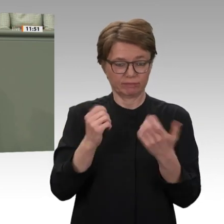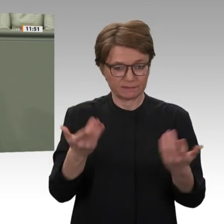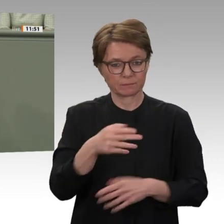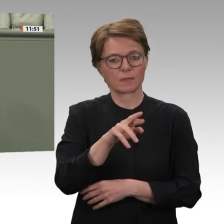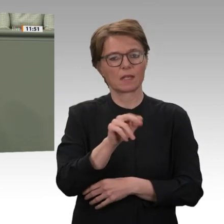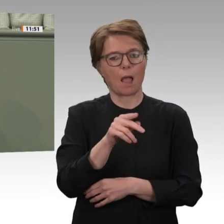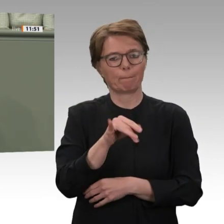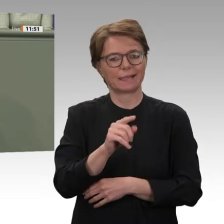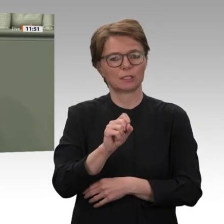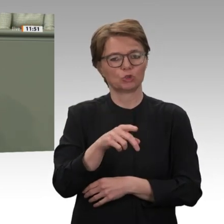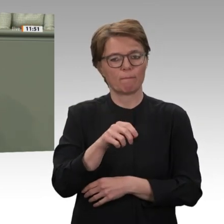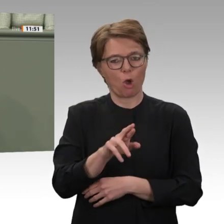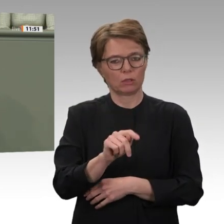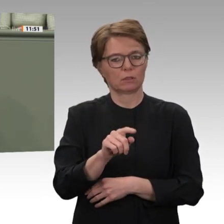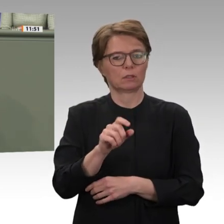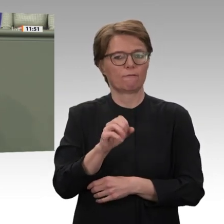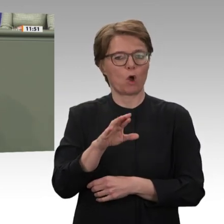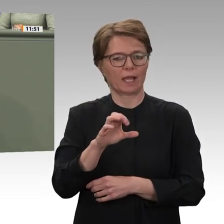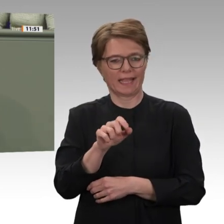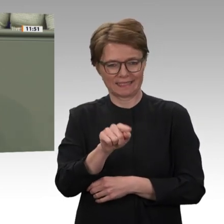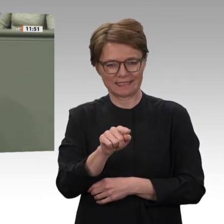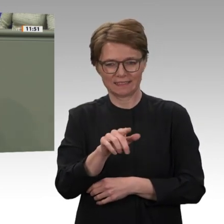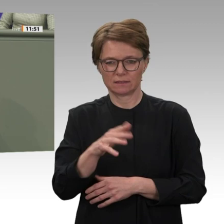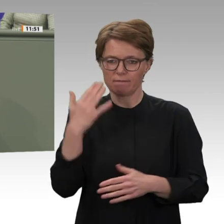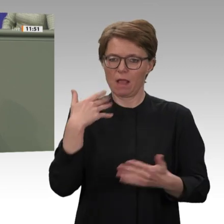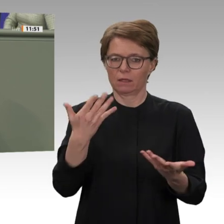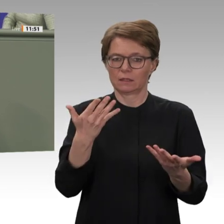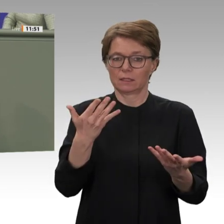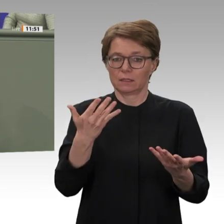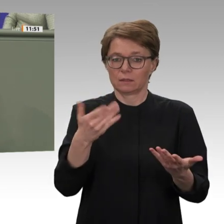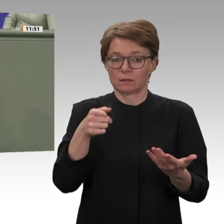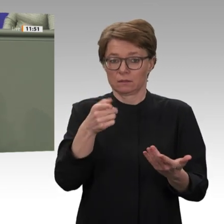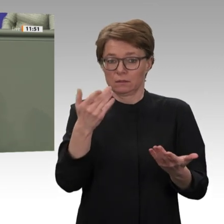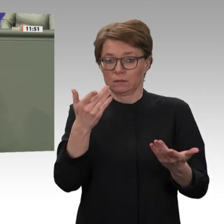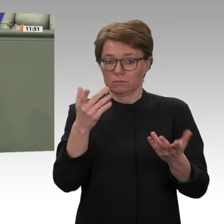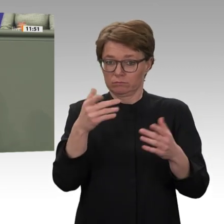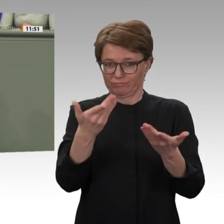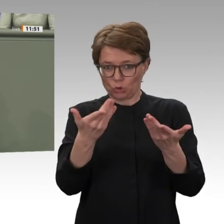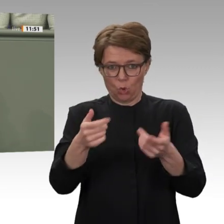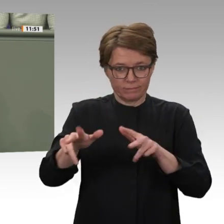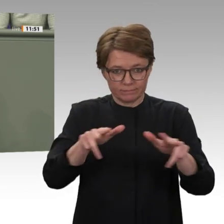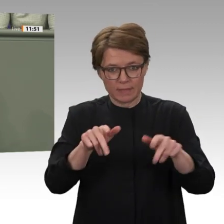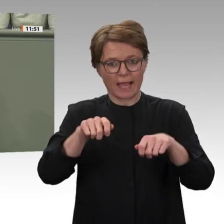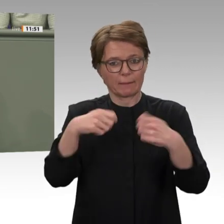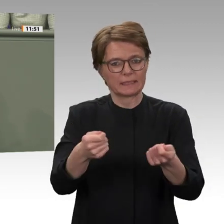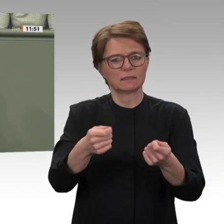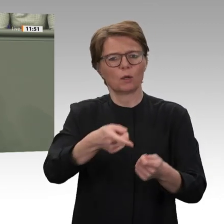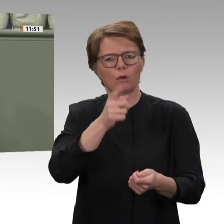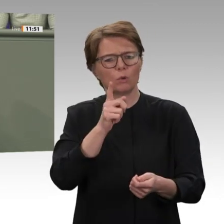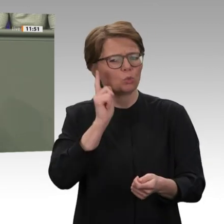alten Regimes andererseits, unter anderem dem Chef der Rapid Support Forces, Generalleutnant Daglo, genannt Hemeti.